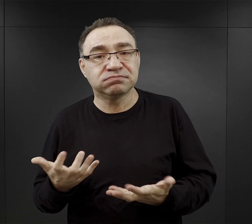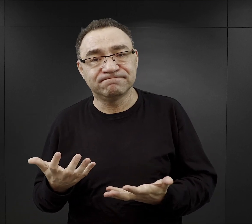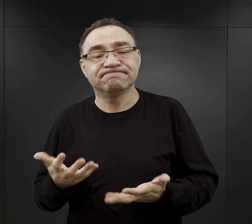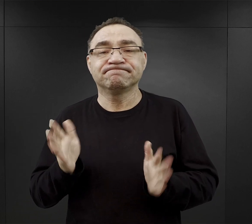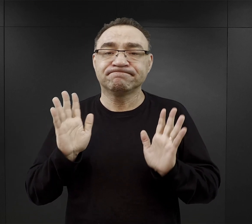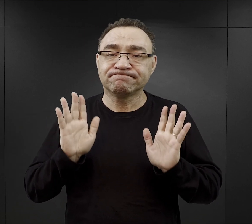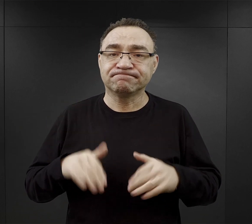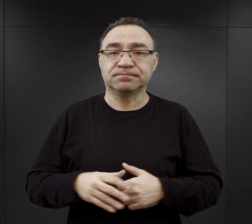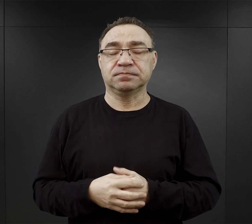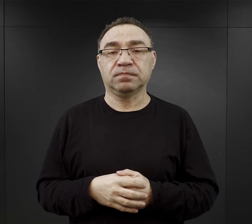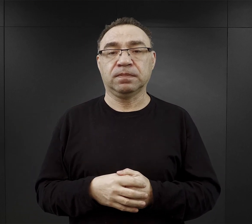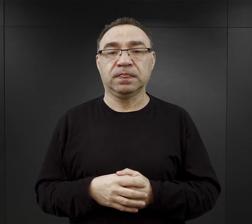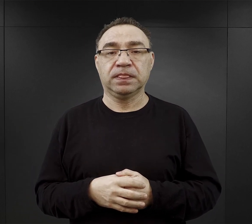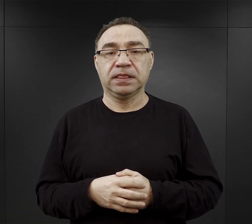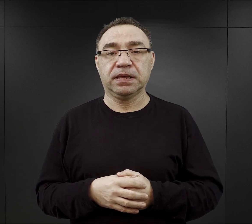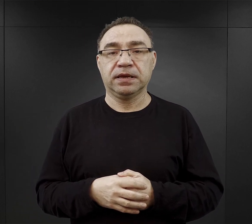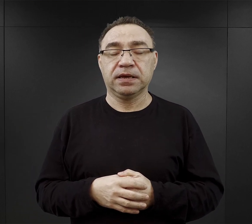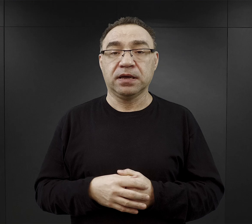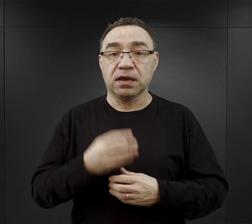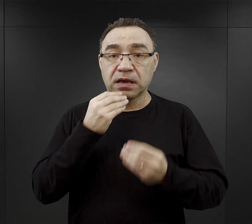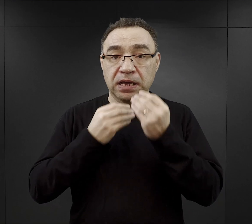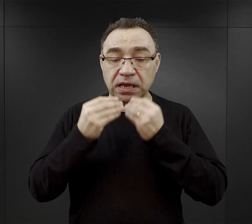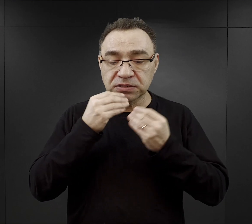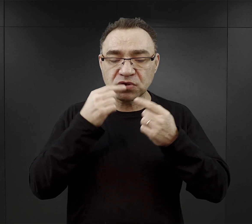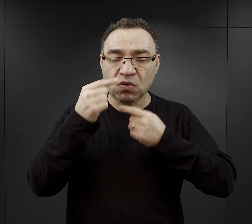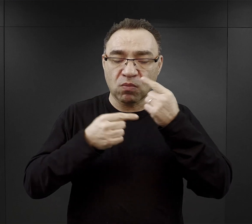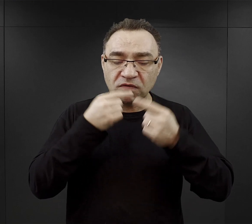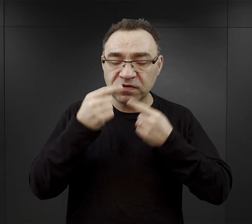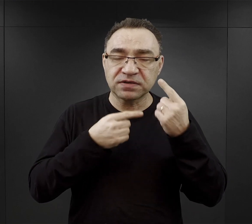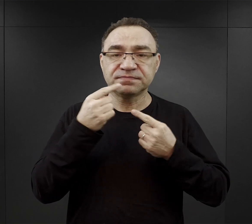Jednocześnie mówiąc o jedzeniu musimy pamiętać, że znaczna większość więźniów